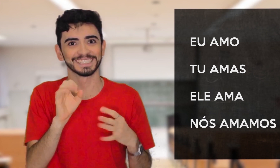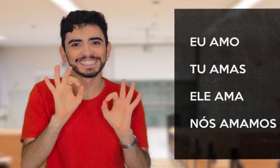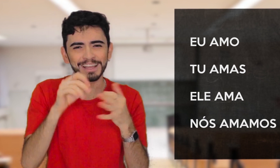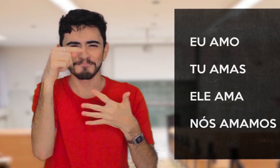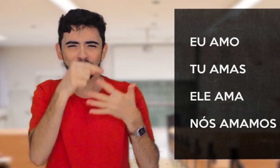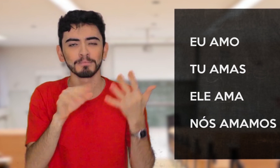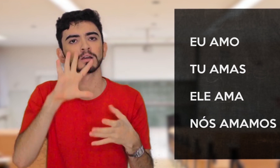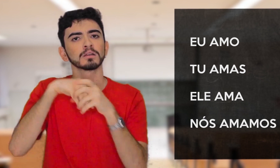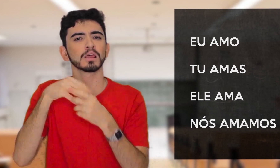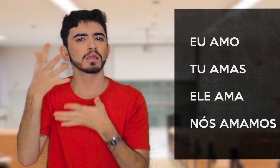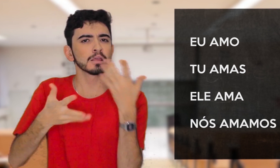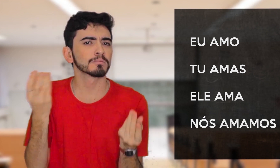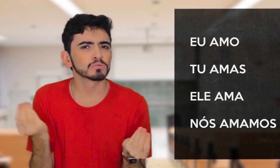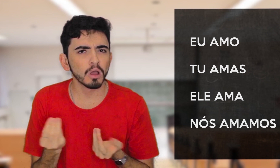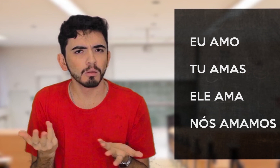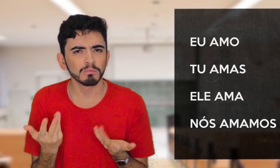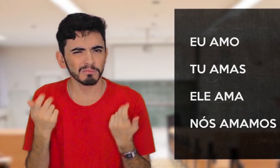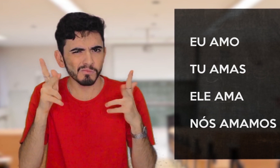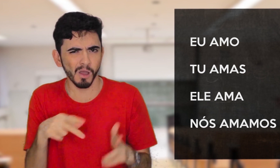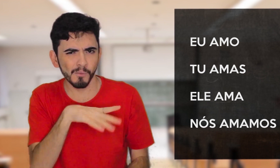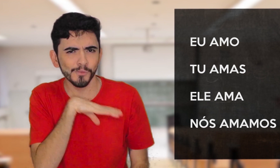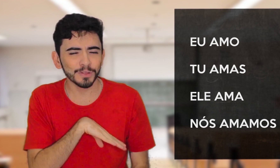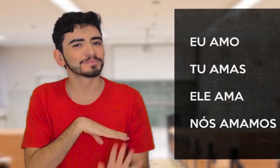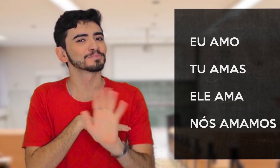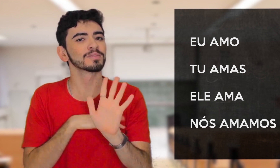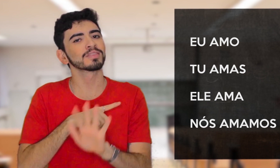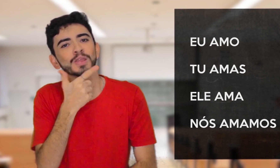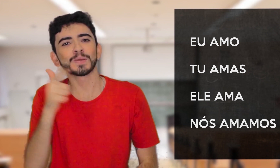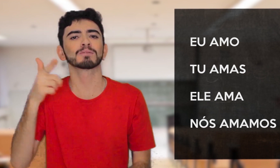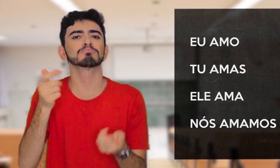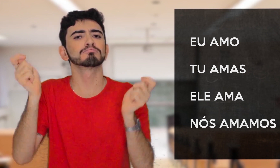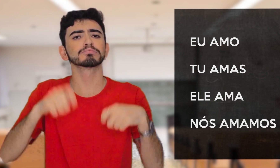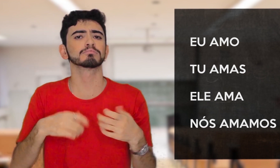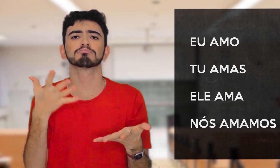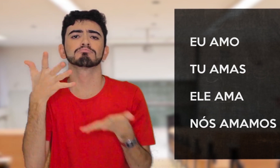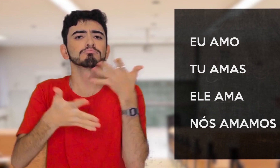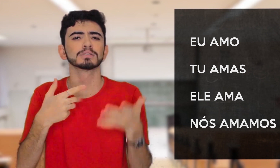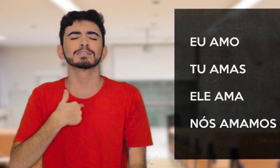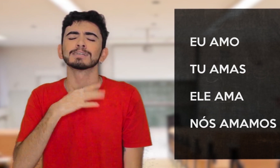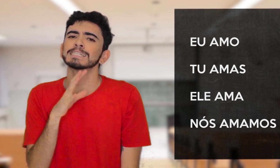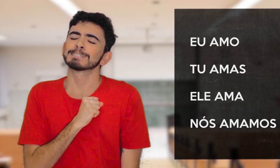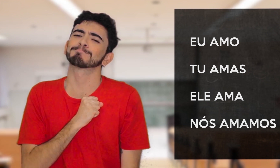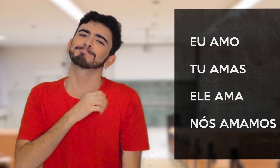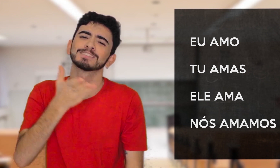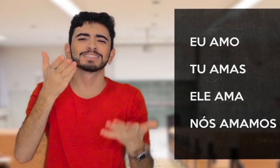Isso é na língua portuguesa, mas e na Libras? É igual ao Português? Não, tem outras formas, olha só: EU AMO VOCÊ.